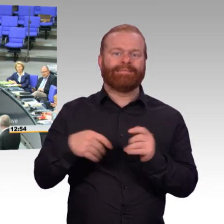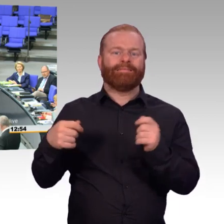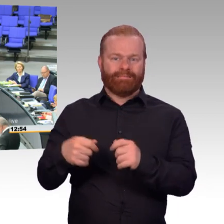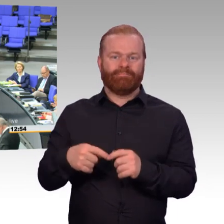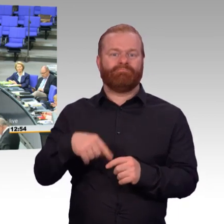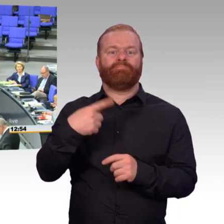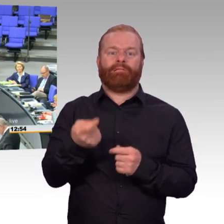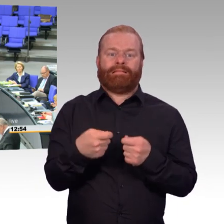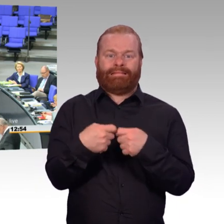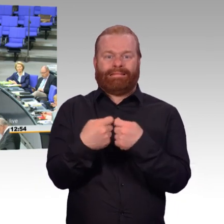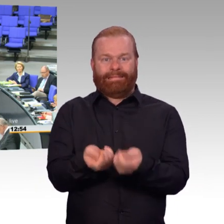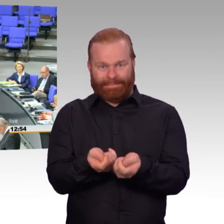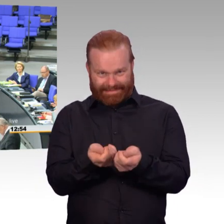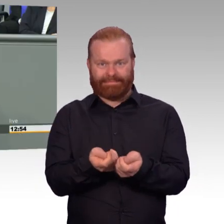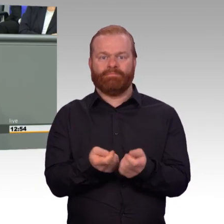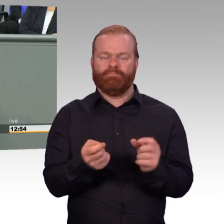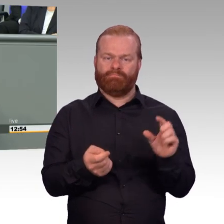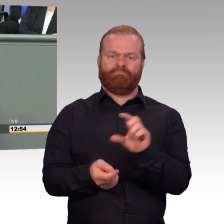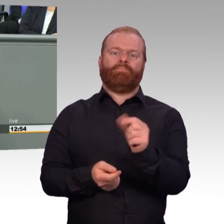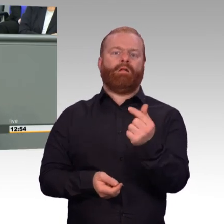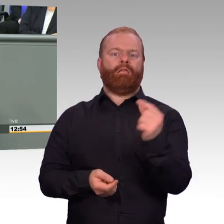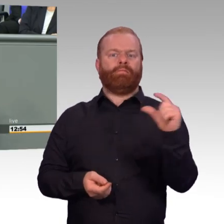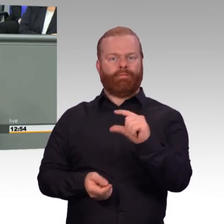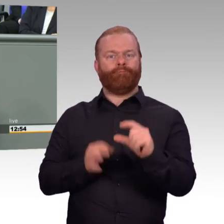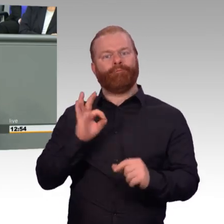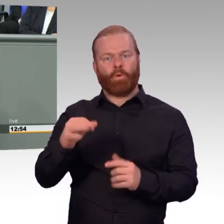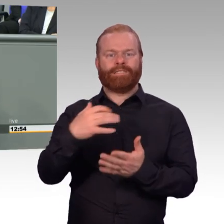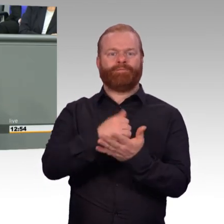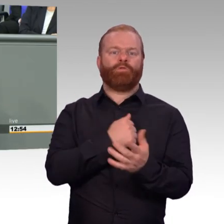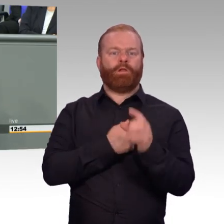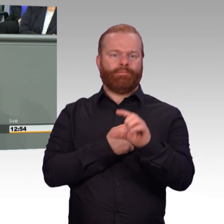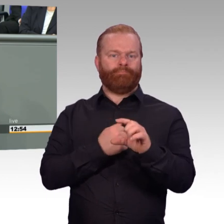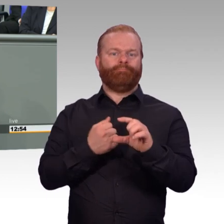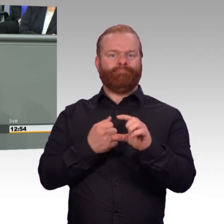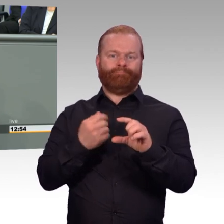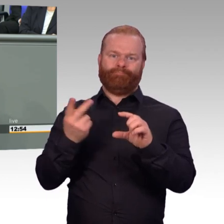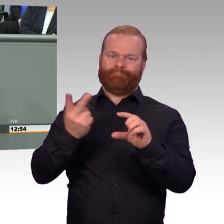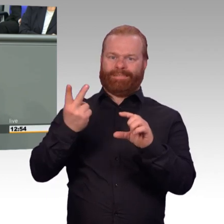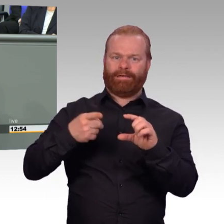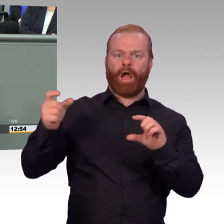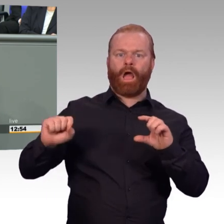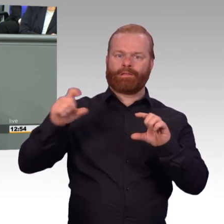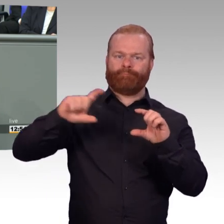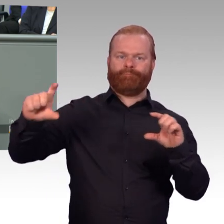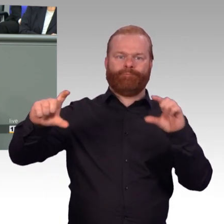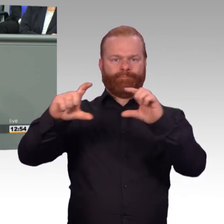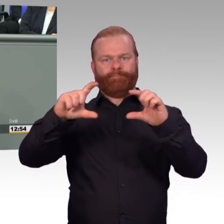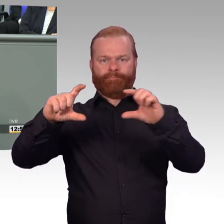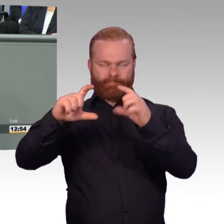und Umzugskostenvergütungen verbessert und haben auch noch die Auslandsverwendungszuschläge, in denen auch Reservistinnen und Reservisten sind, deutlich angehoben.